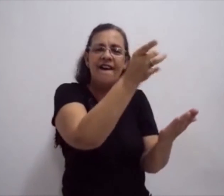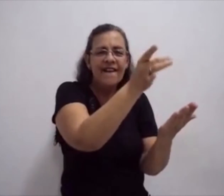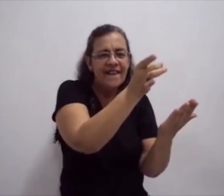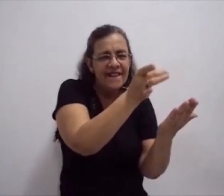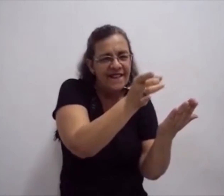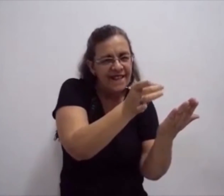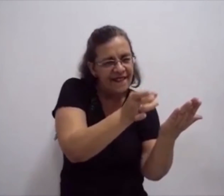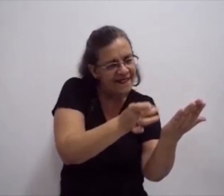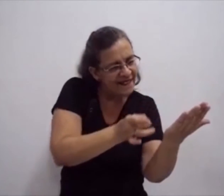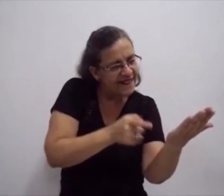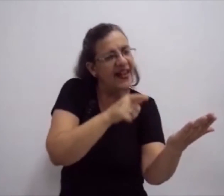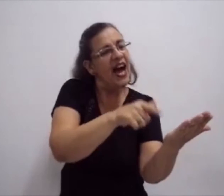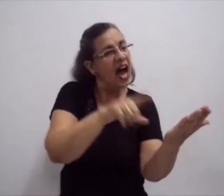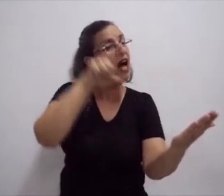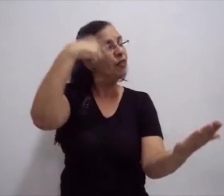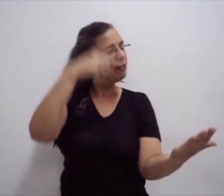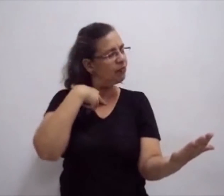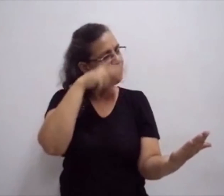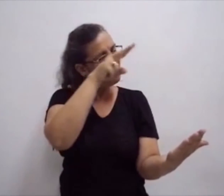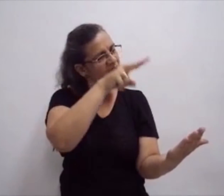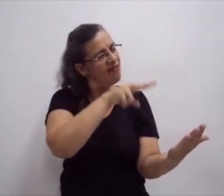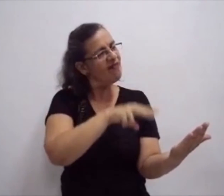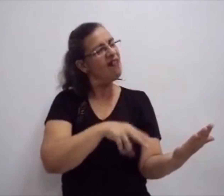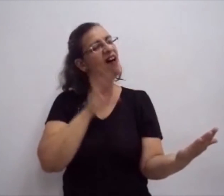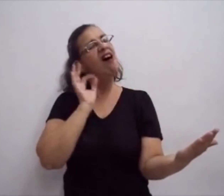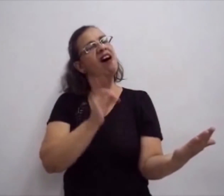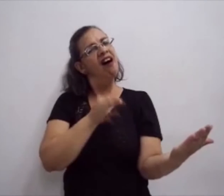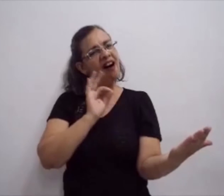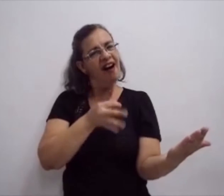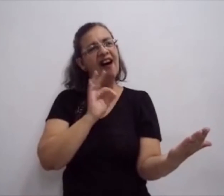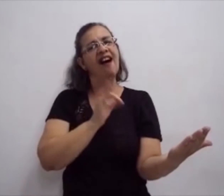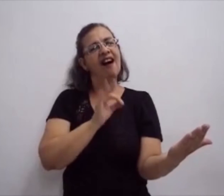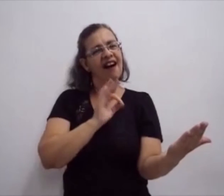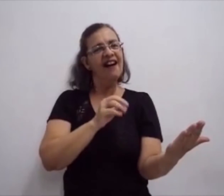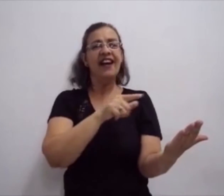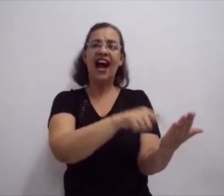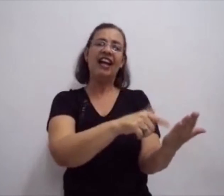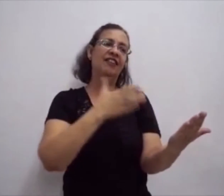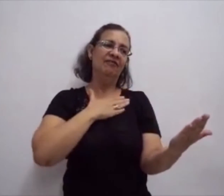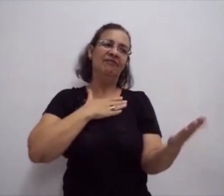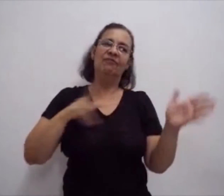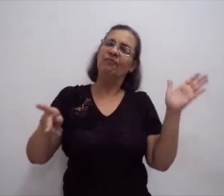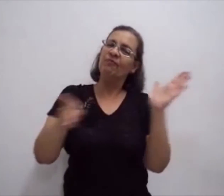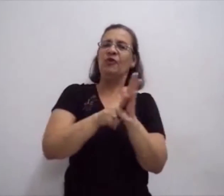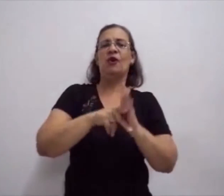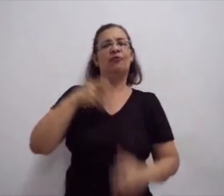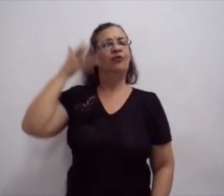faz com que o surto possa ter um desenvolvimento melhor, próprio dele.